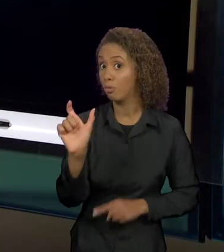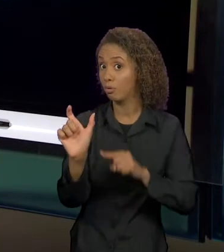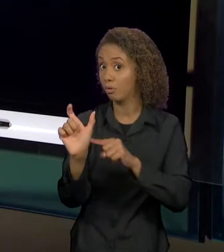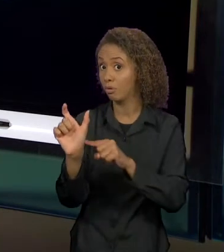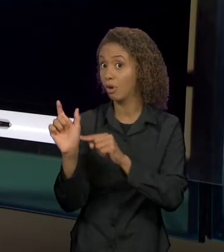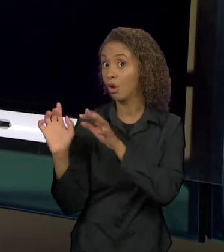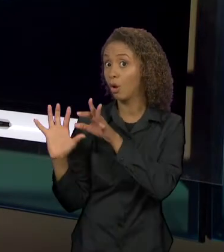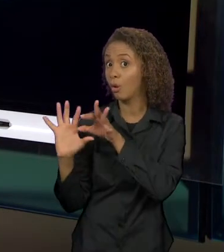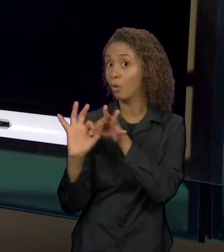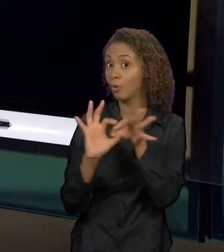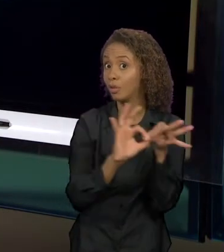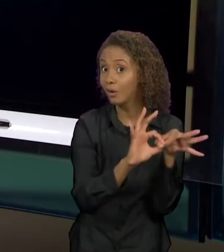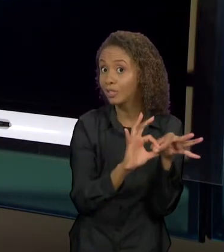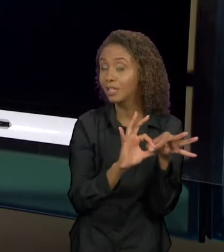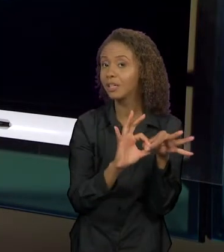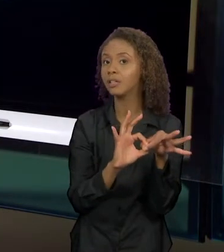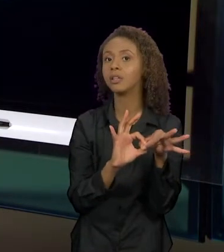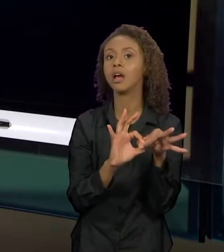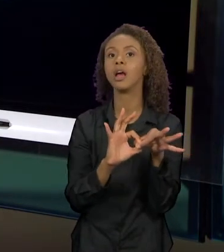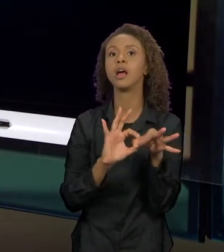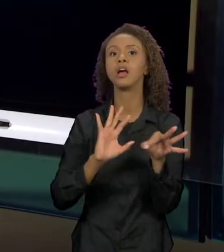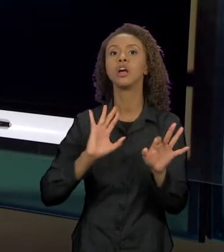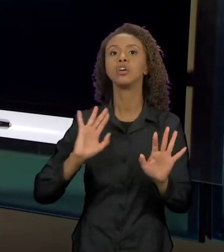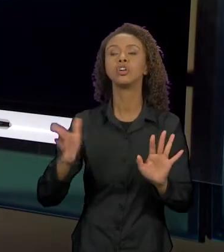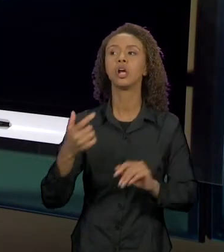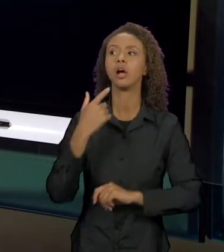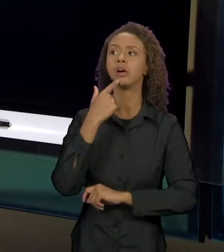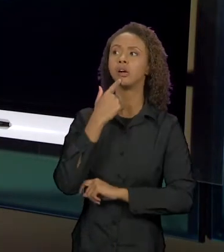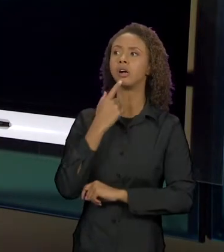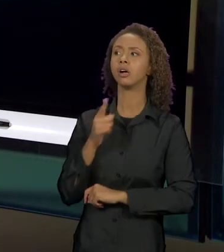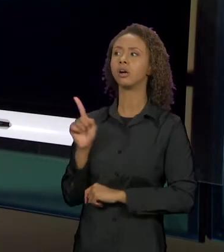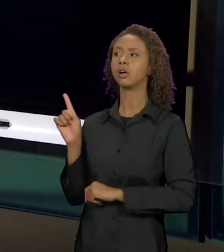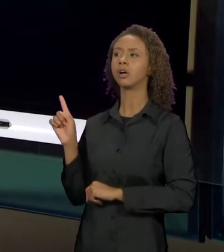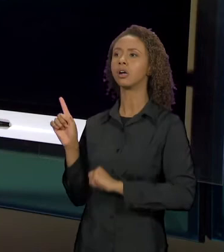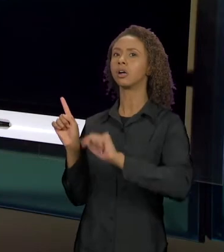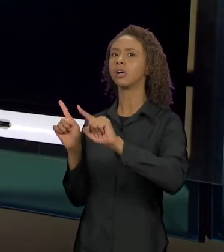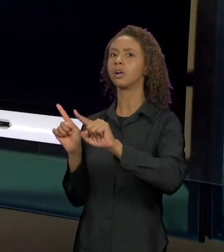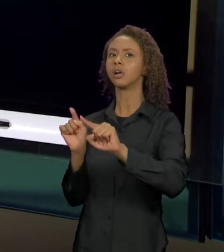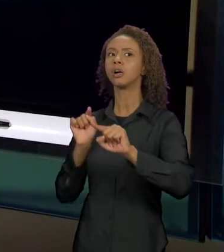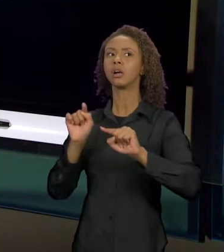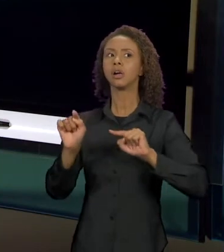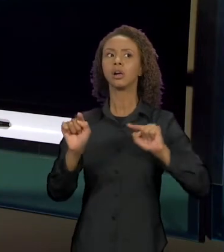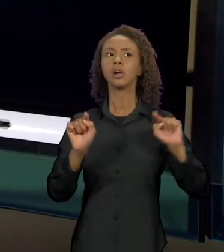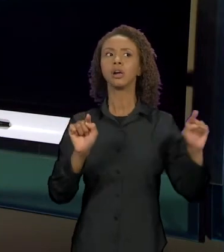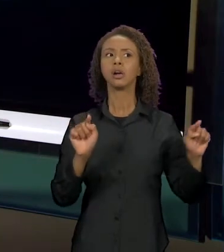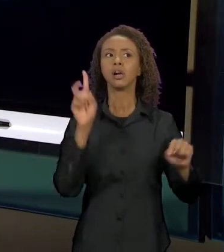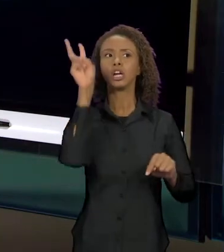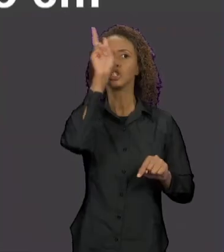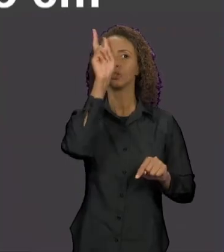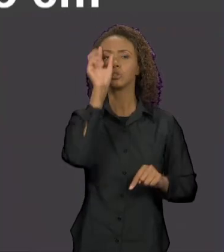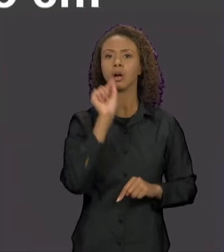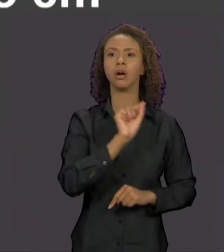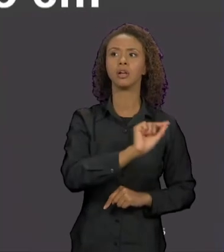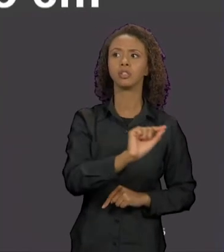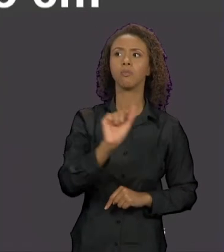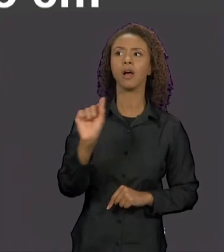MARCANDO UMA RELAÇÃO INTERTEXTUAL COM OS OUTROS CONTOS, COM AS OUTRAS HISTÓRIAS NARRATIVAS EM QUE